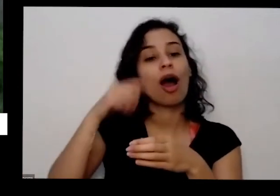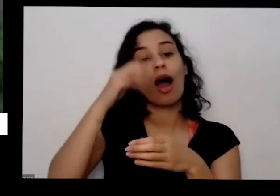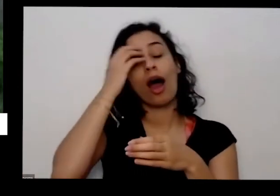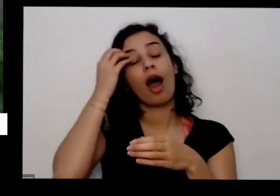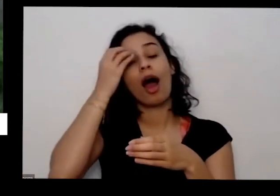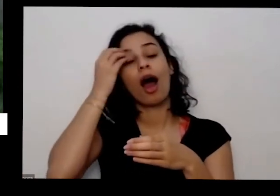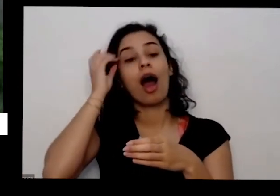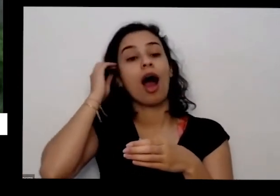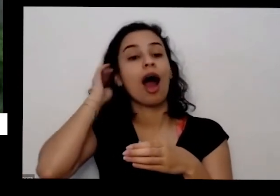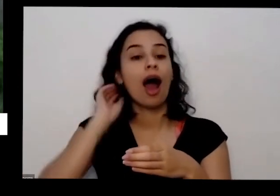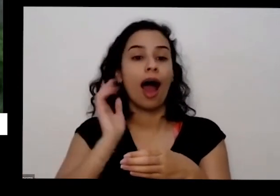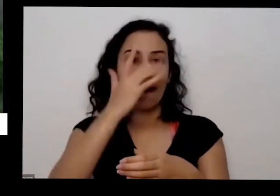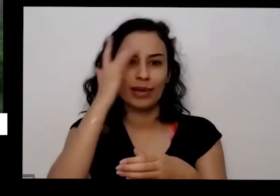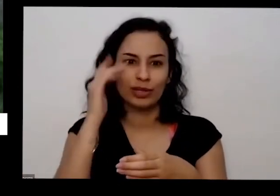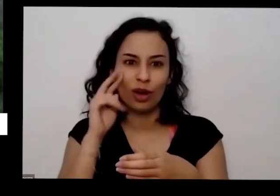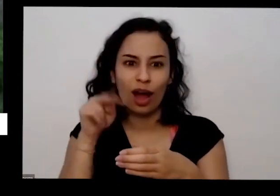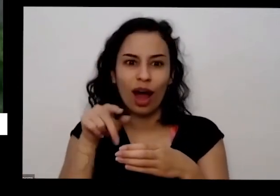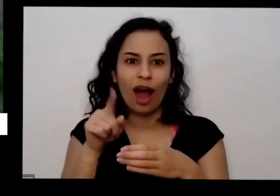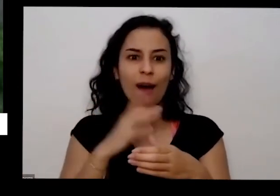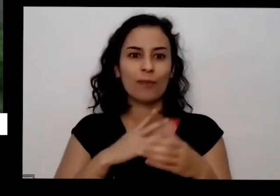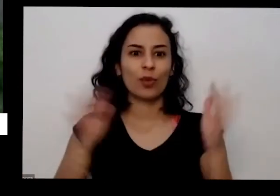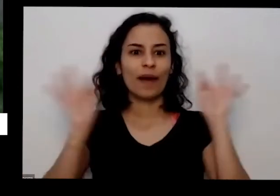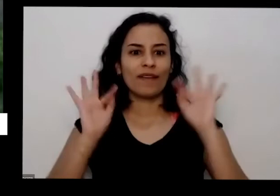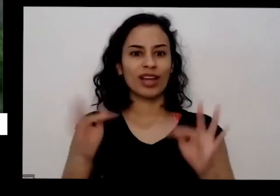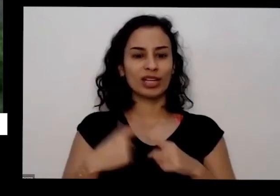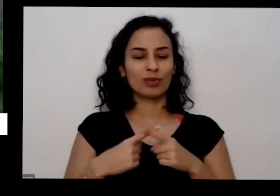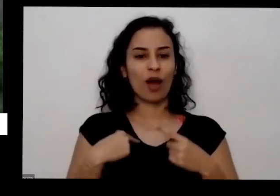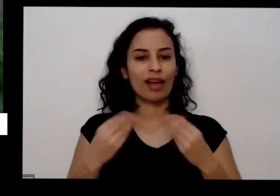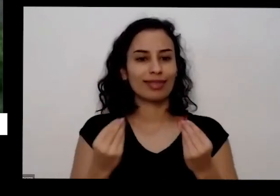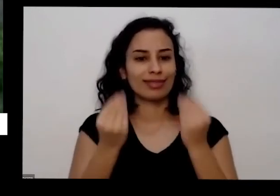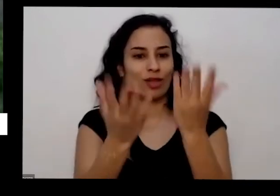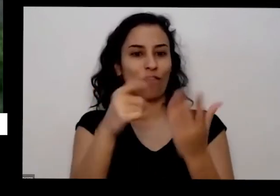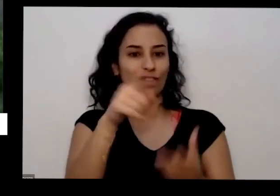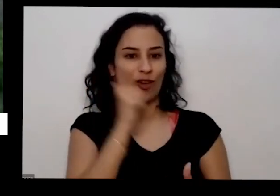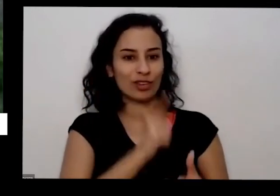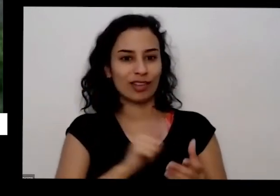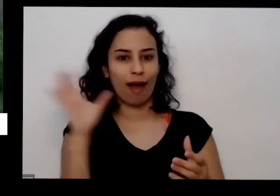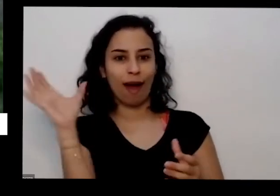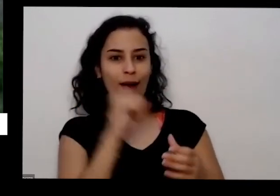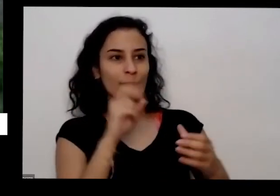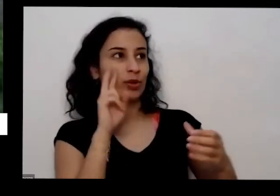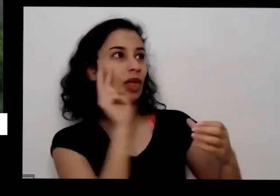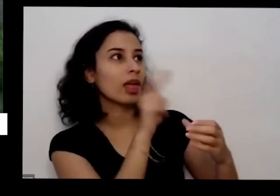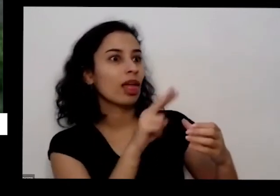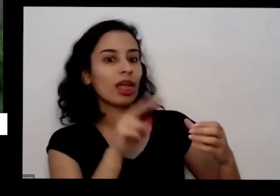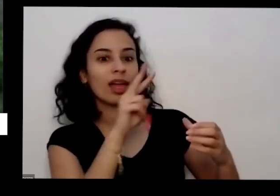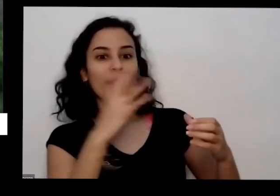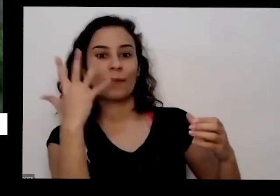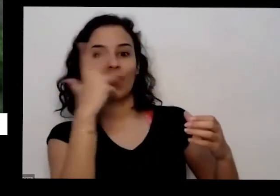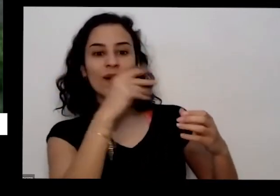conversar acolher no mesmo dia então aqui em casa eu tenho um as plantinhas pequenas aqui eu faço